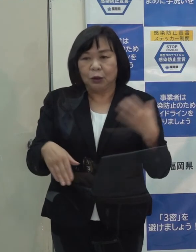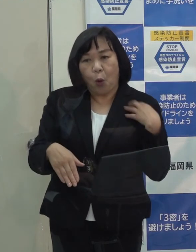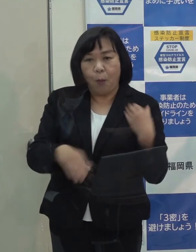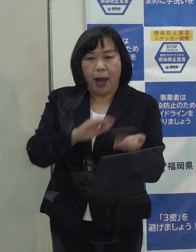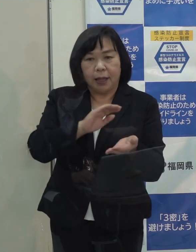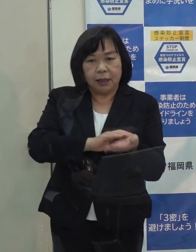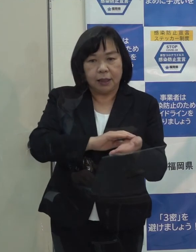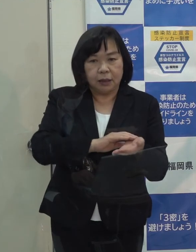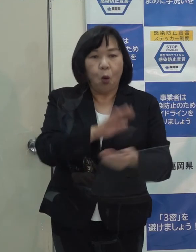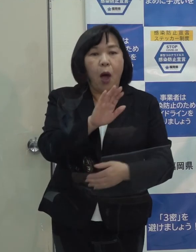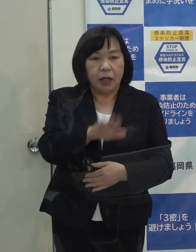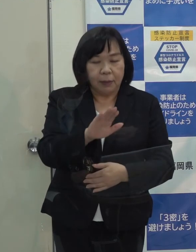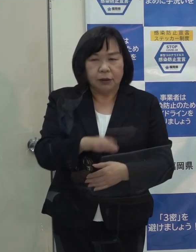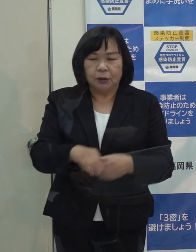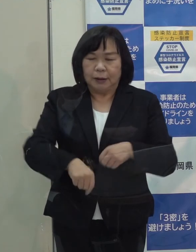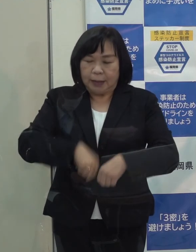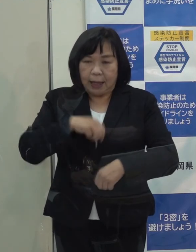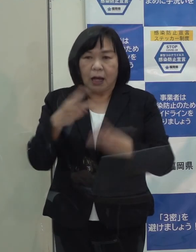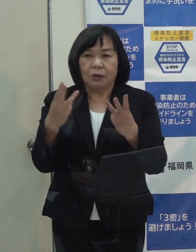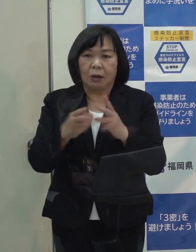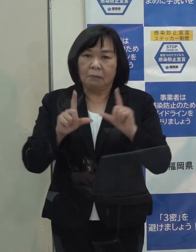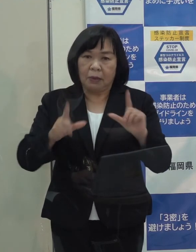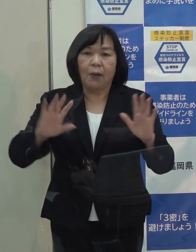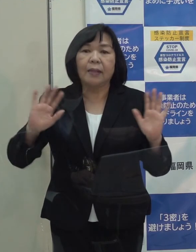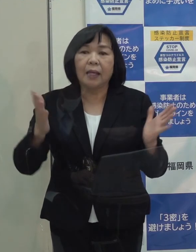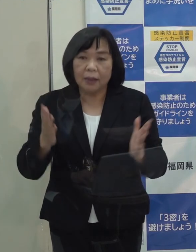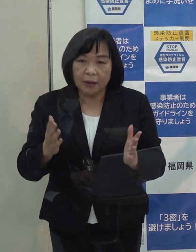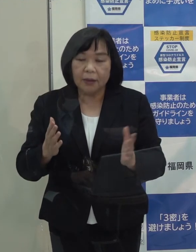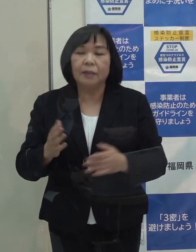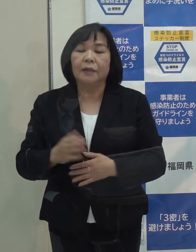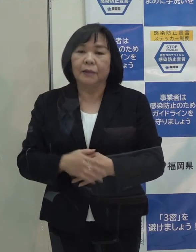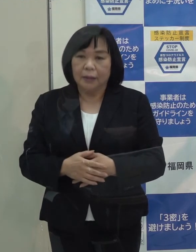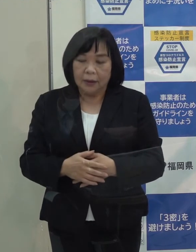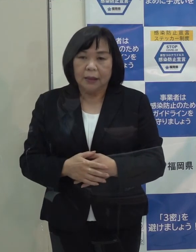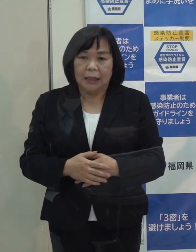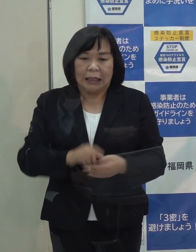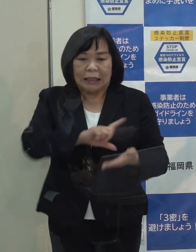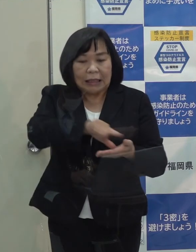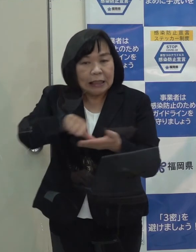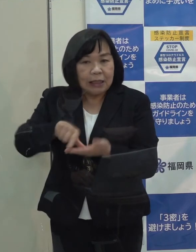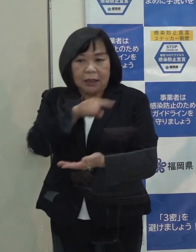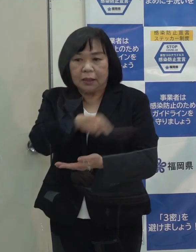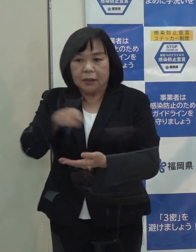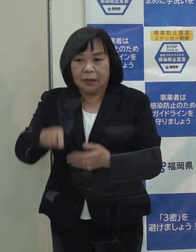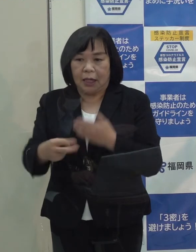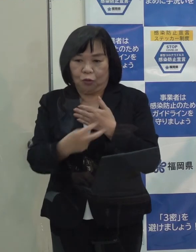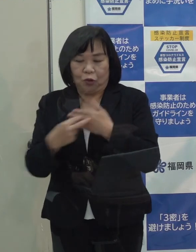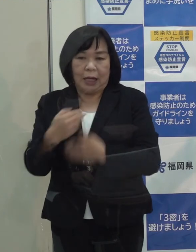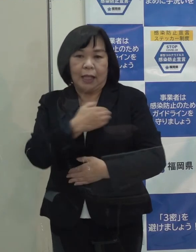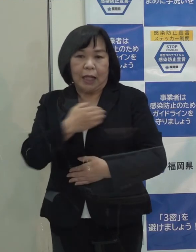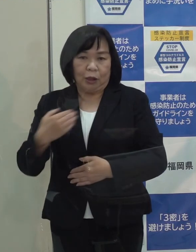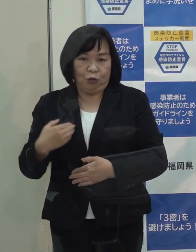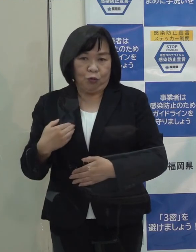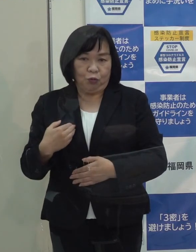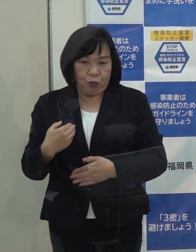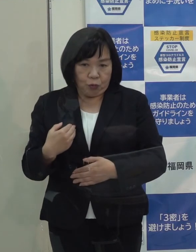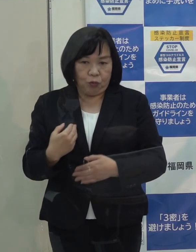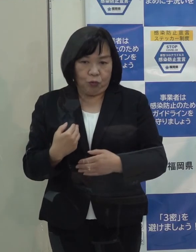正確に数という形ではありませんが 知事が言われたとおり地域単位で受診ができる体制を診療 検査ともとっています